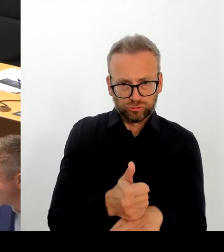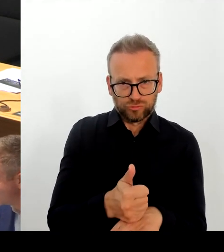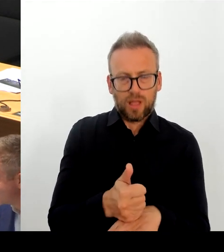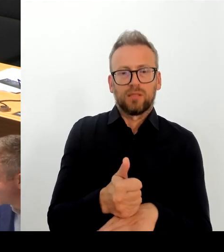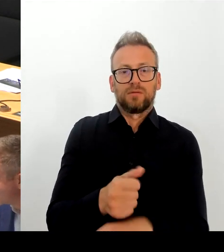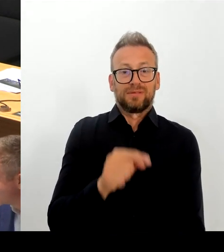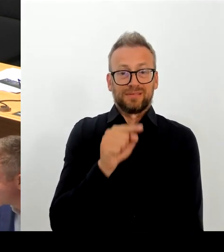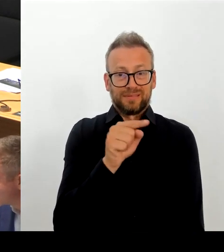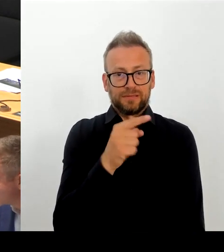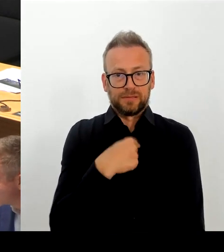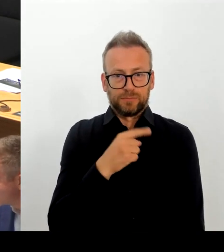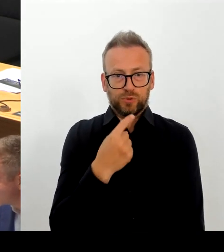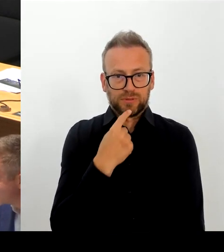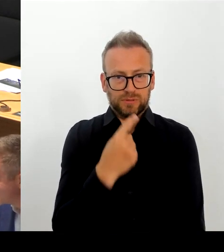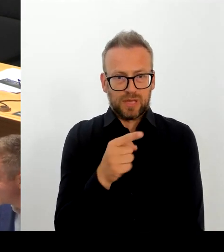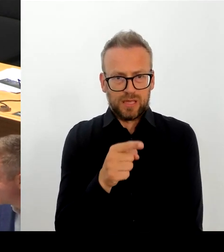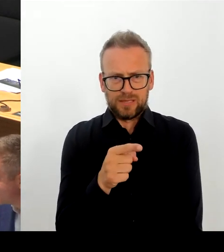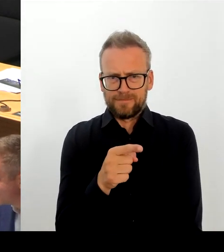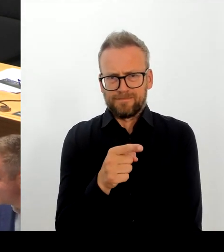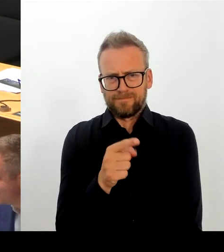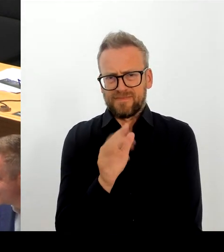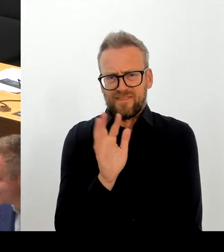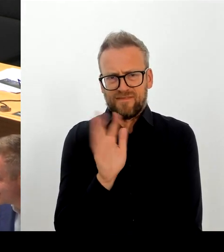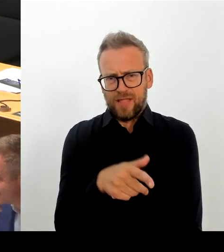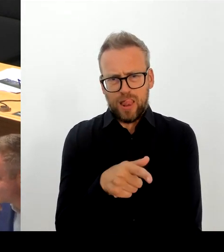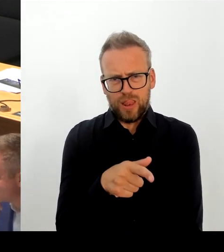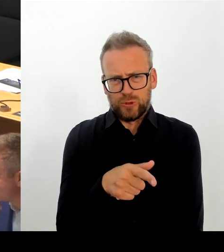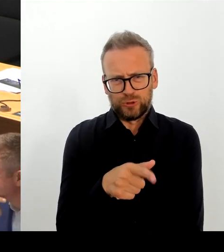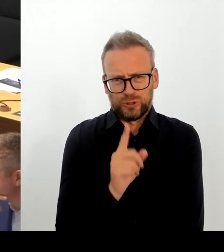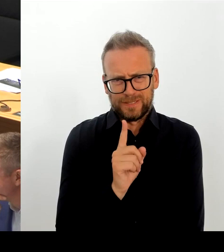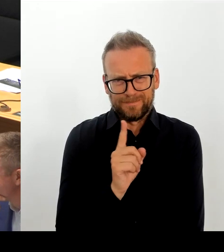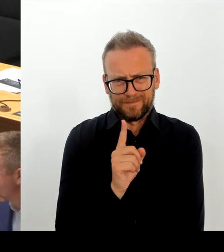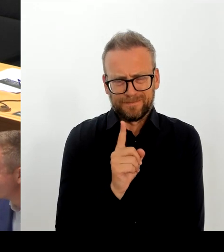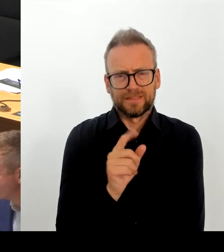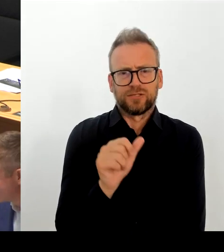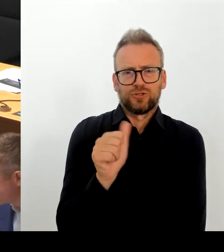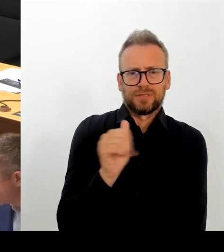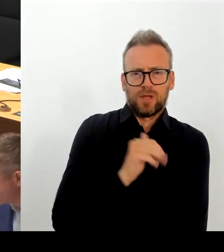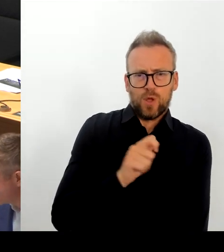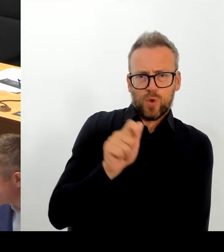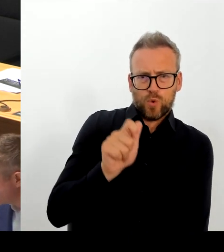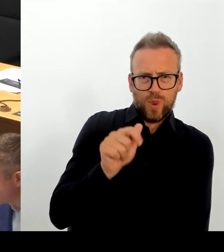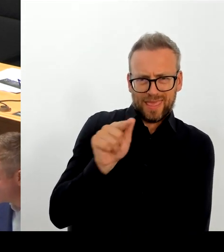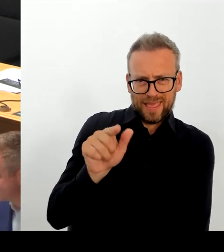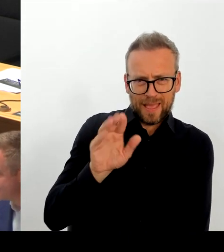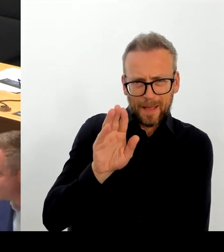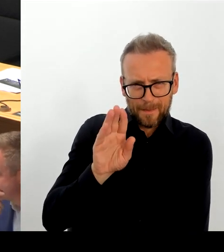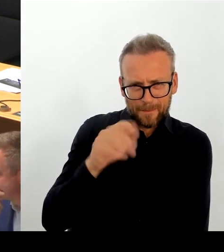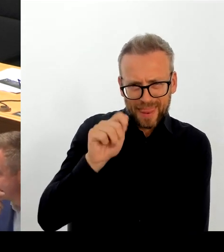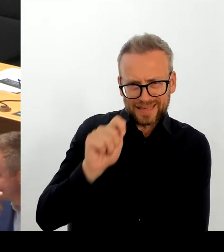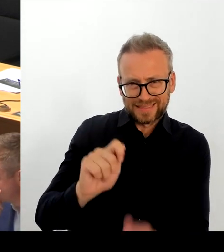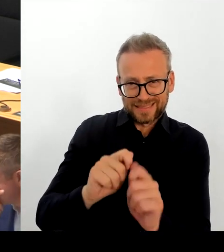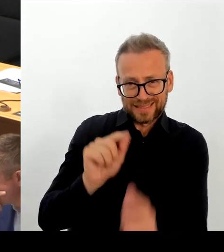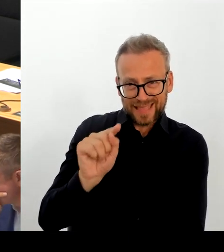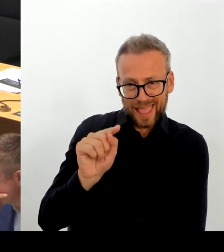Grenzen gefordert. Die SPD Berlin hat beschlossen, dass es eine echte Verteilung,